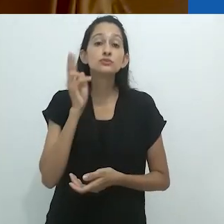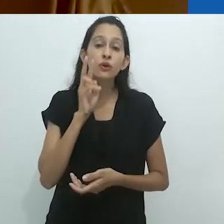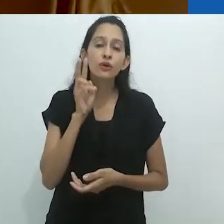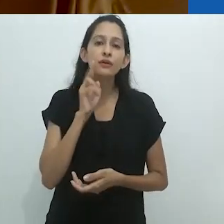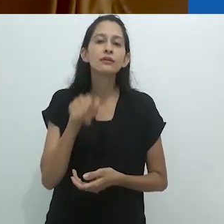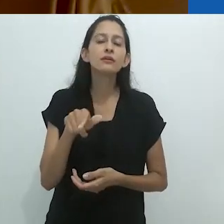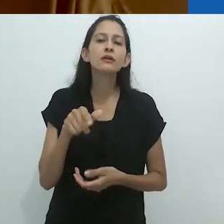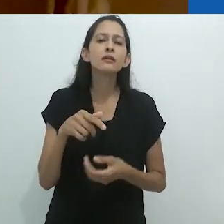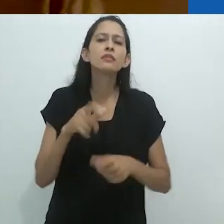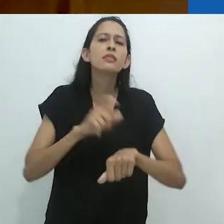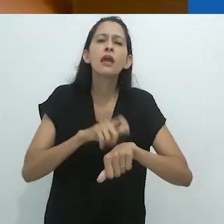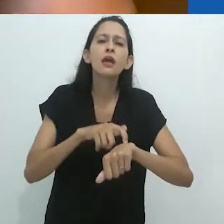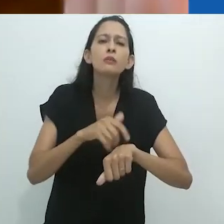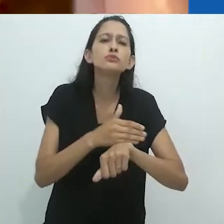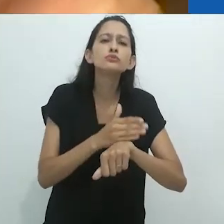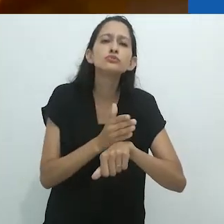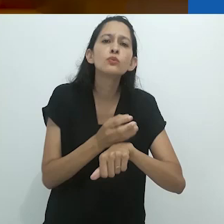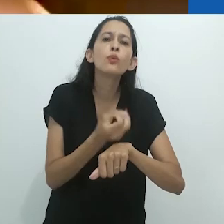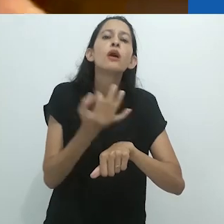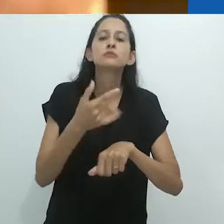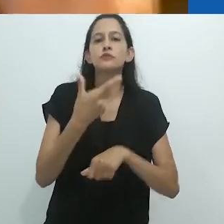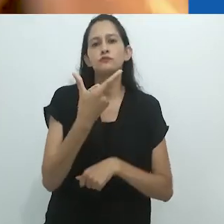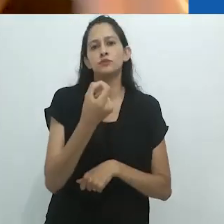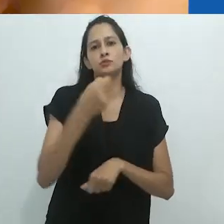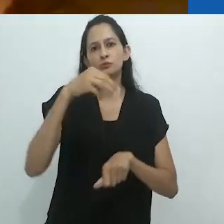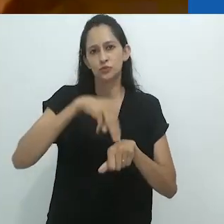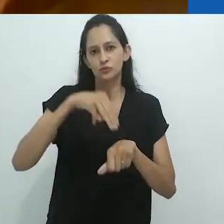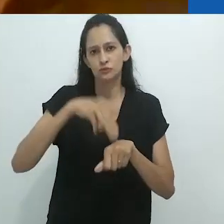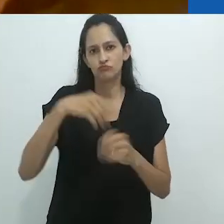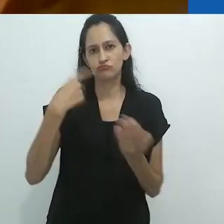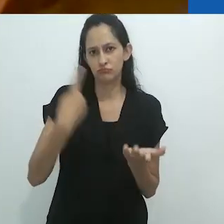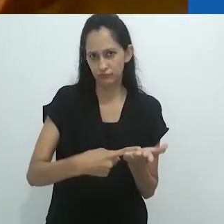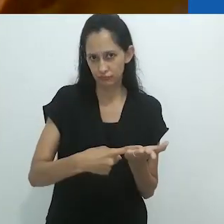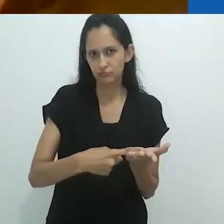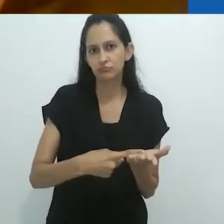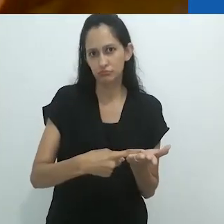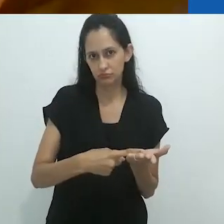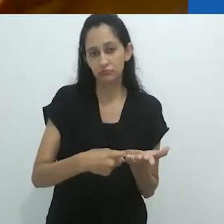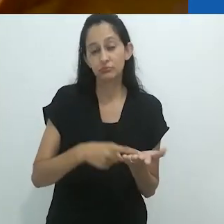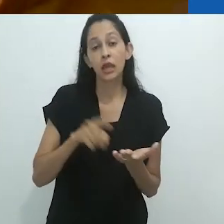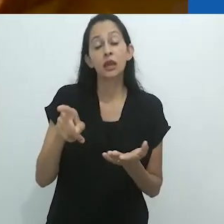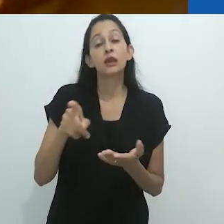É simplesmente maravilhoso. Elas tinham que ser elaboradas para 20 minutos.